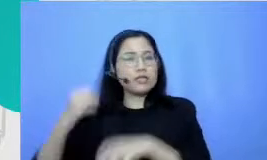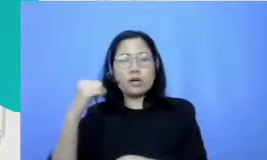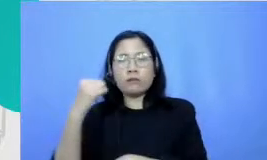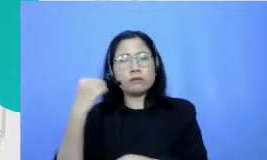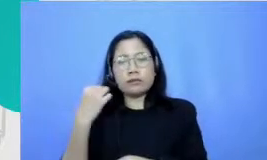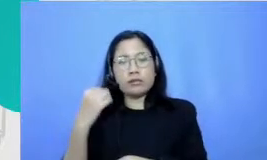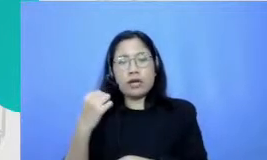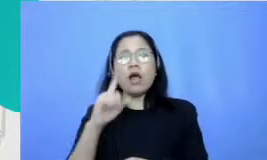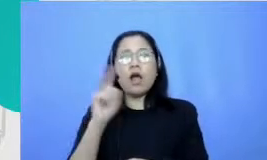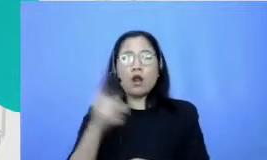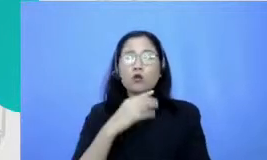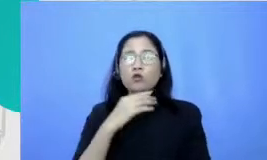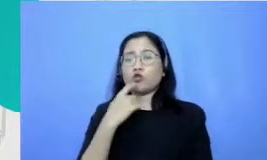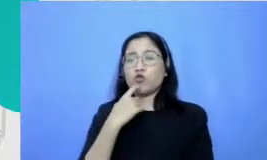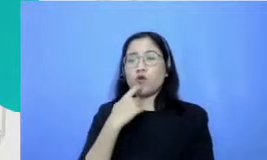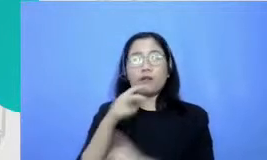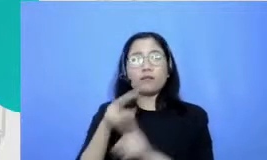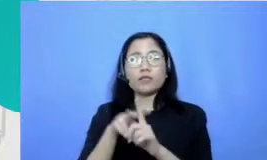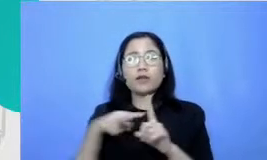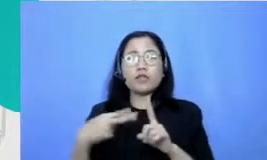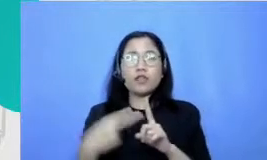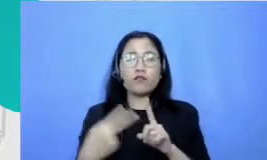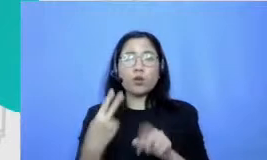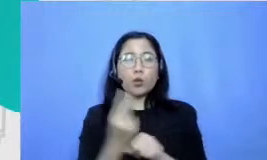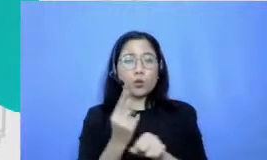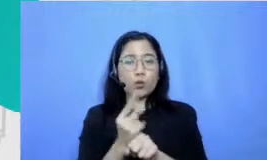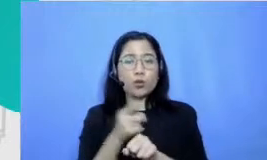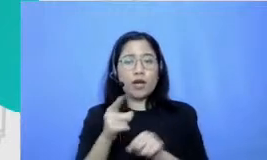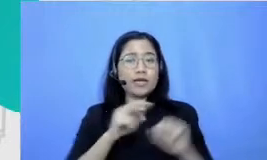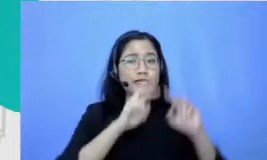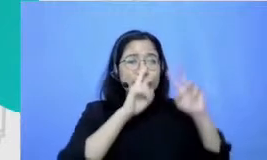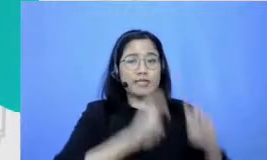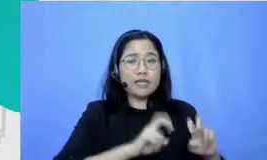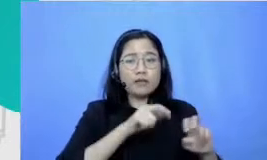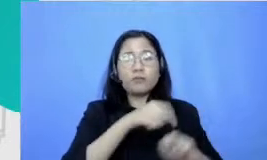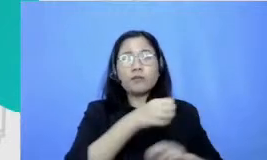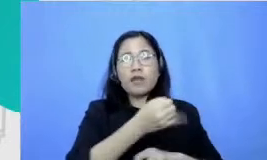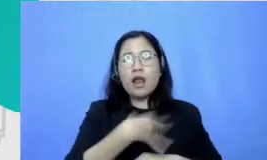konteks guru berbagai riset menunjukkan Fit keterampilan membina relasi ini tuh salah satu